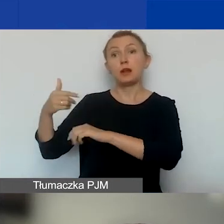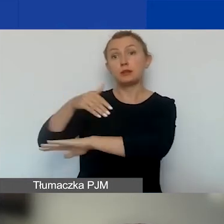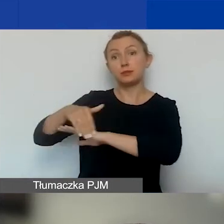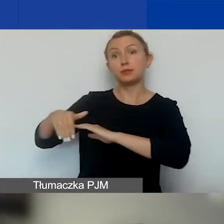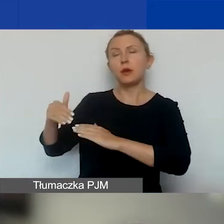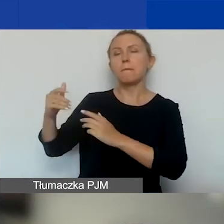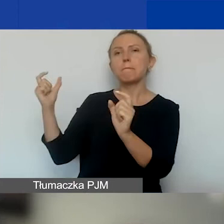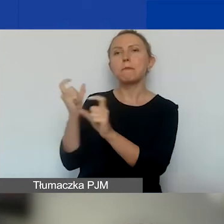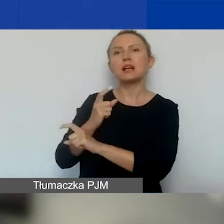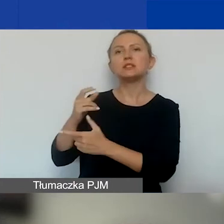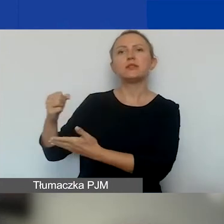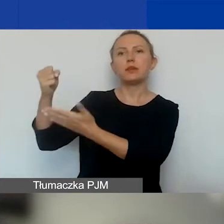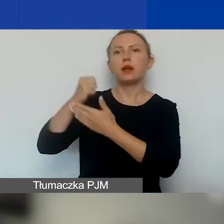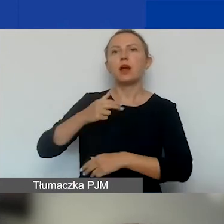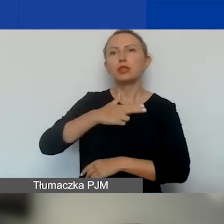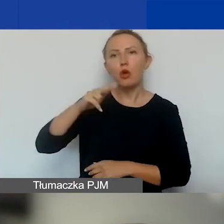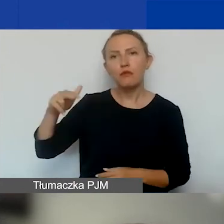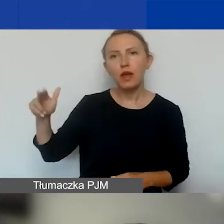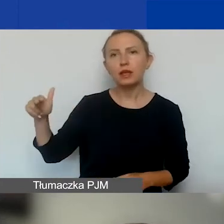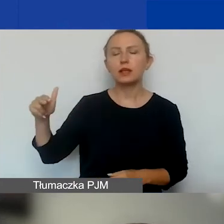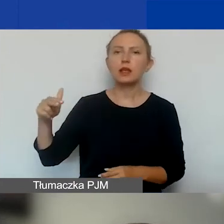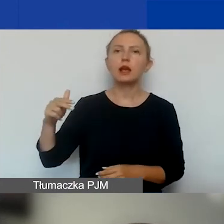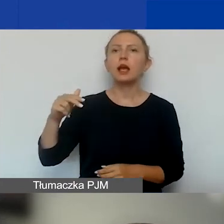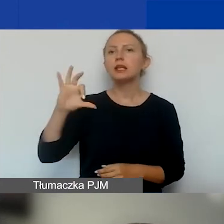Przypominam - Norwegia, Islandia, Liechtenstein.